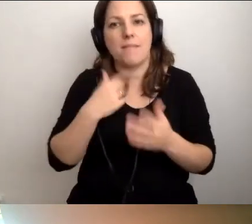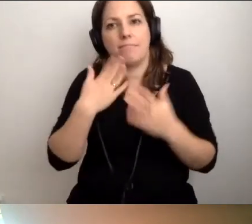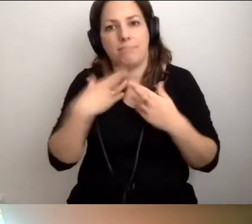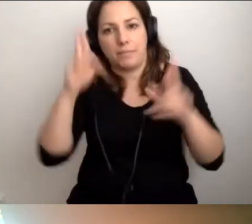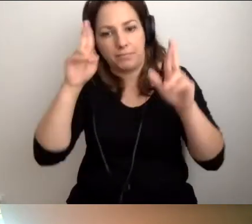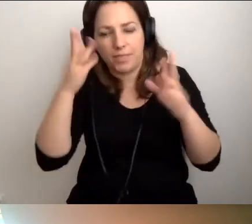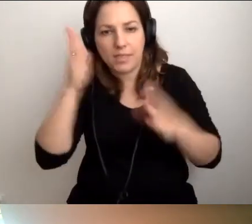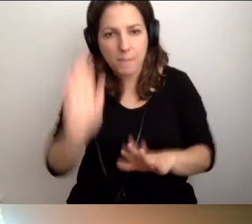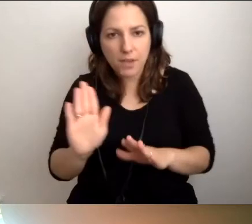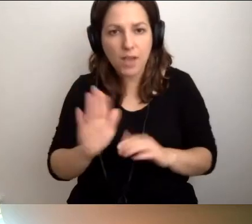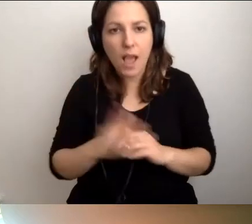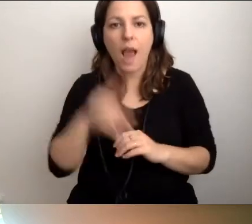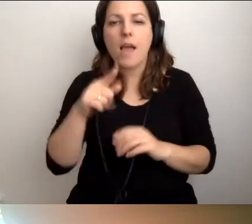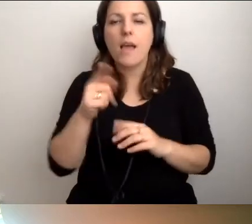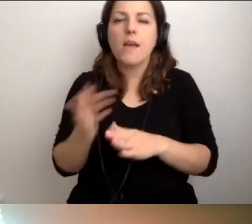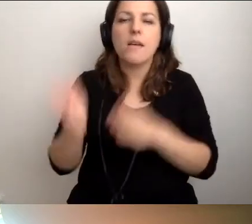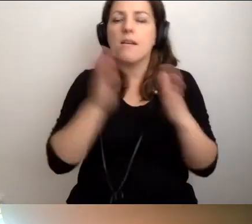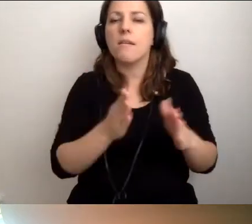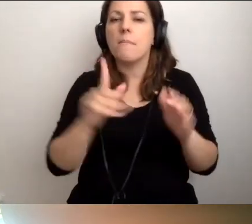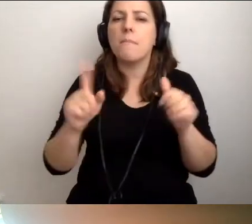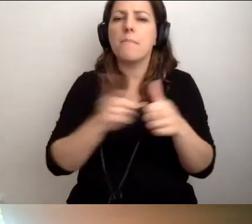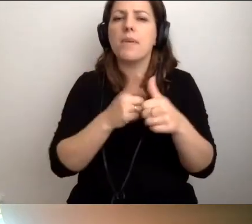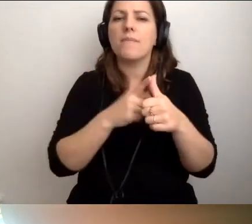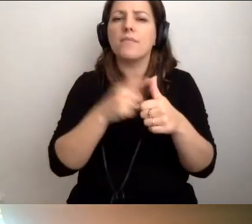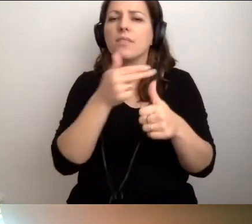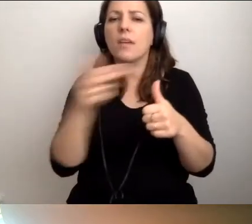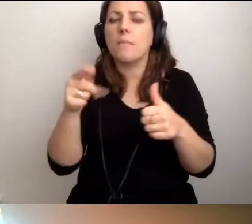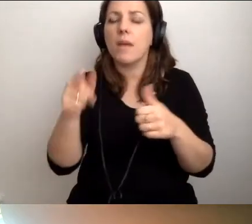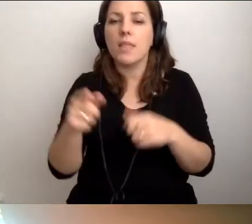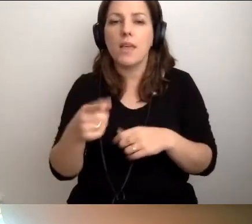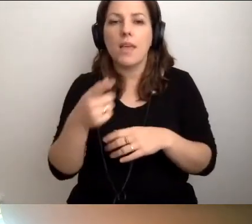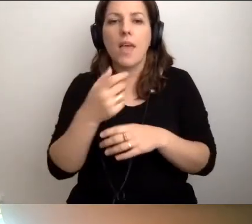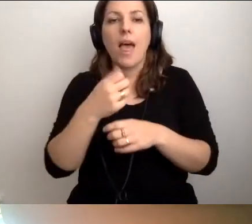Przeskoczę do pierwszego aspektu. Z niewolnika nie ma pracownika.